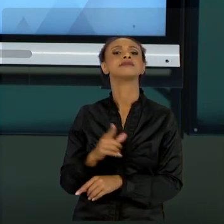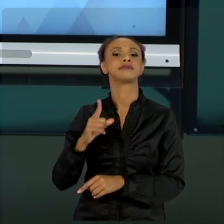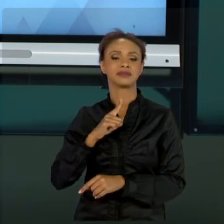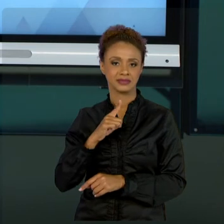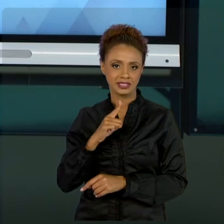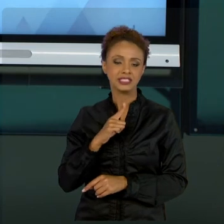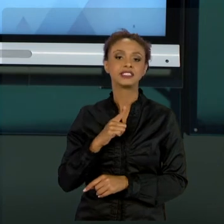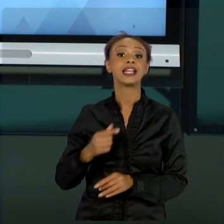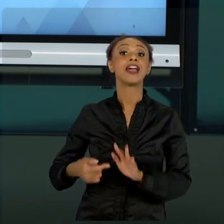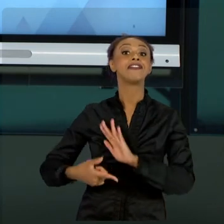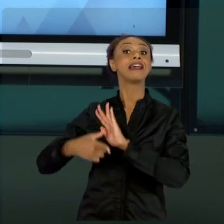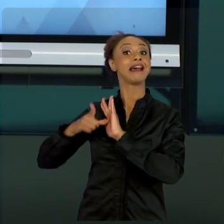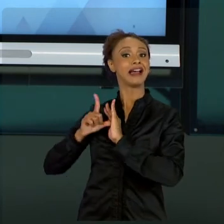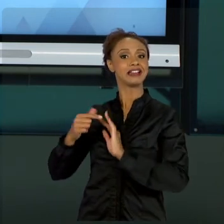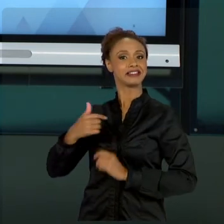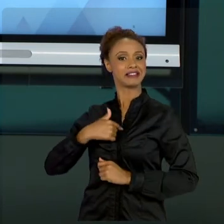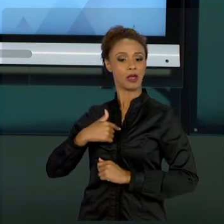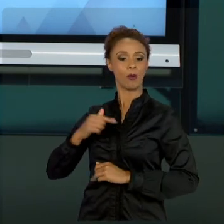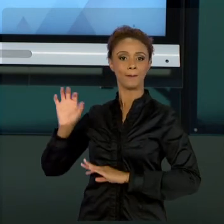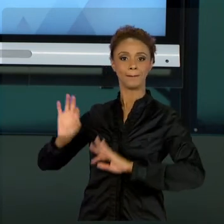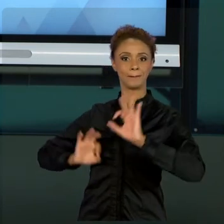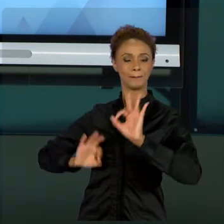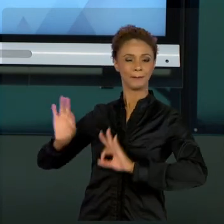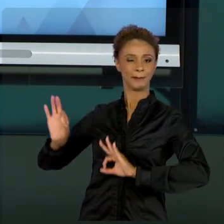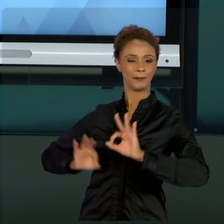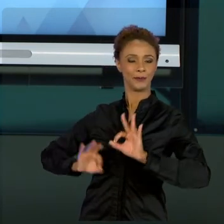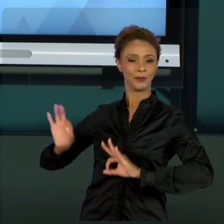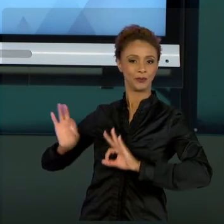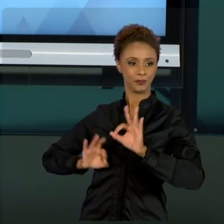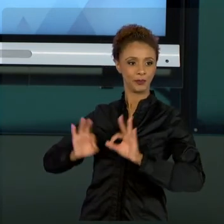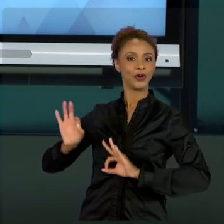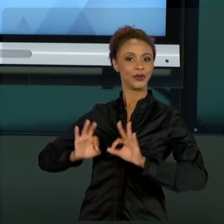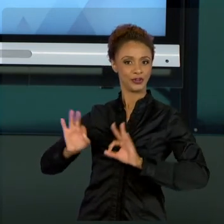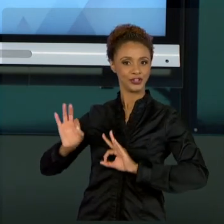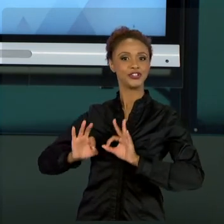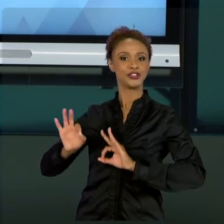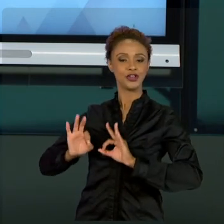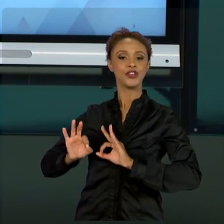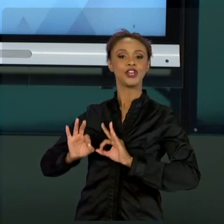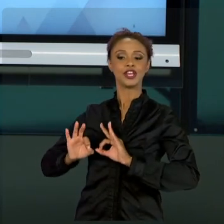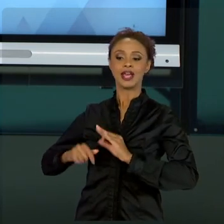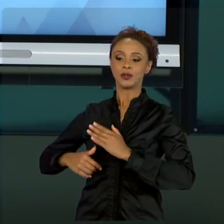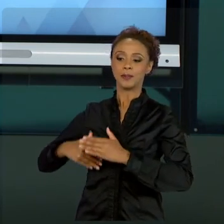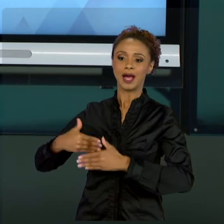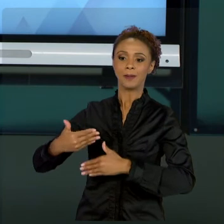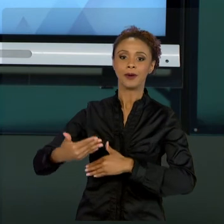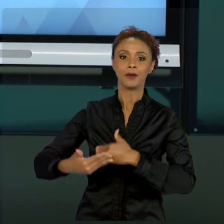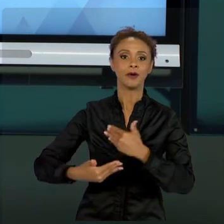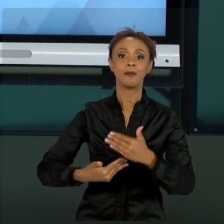PROJETO PESSOAL QUE SE CONCRETIZOU NESSAS AULAS, NESSE MATERIAL DISPONÍVEL PRA VOCÊS, COM A